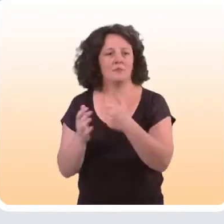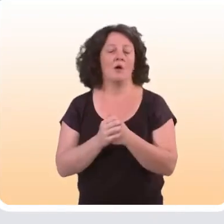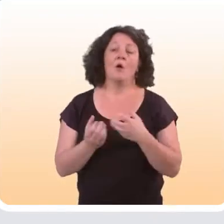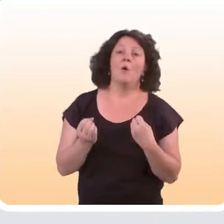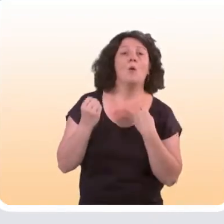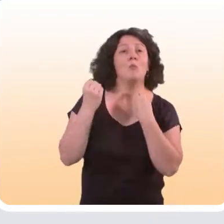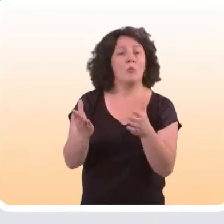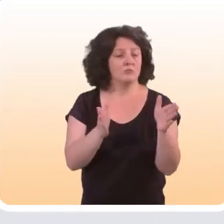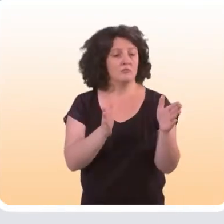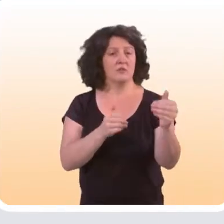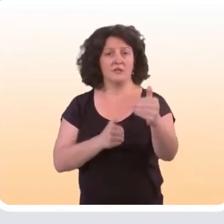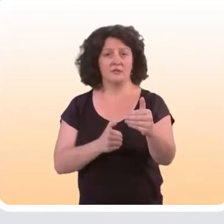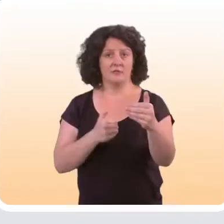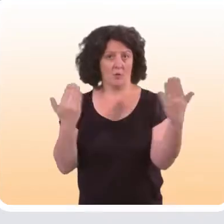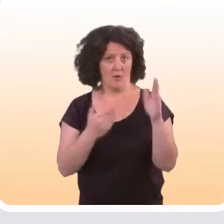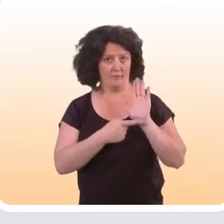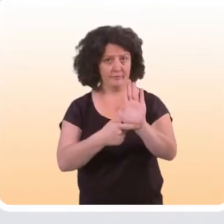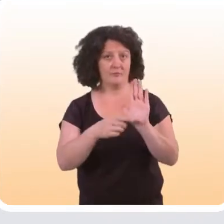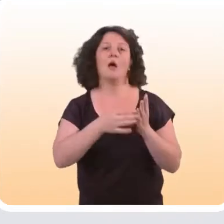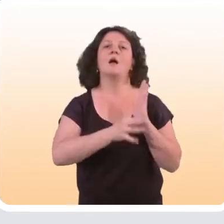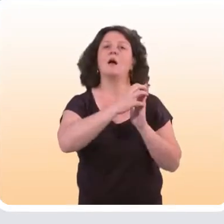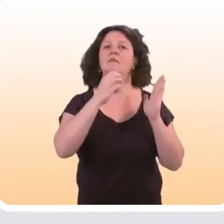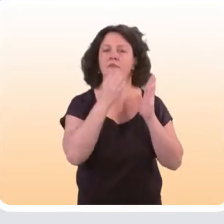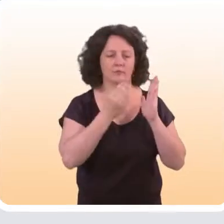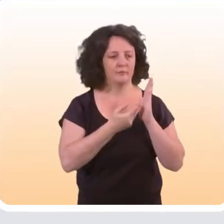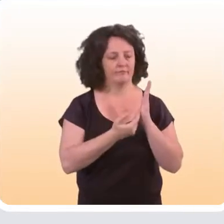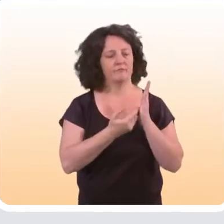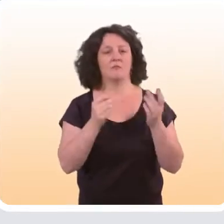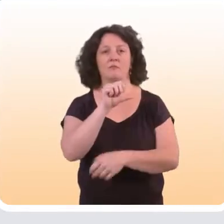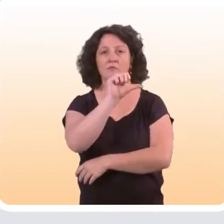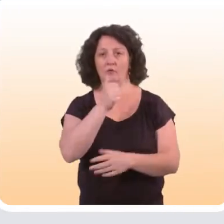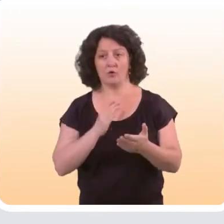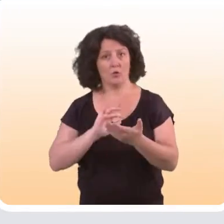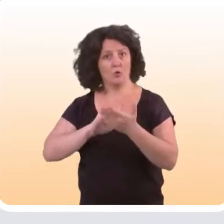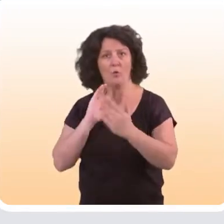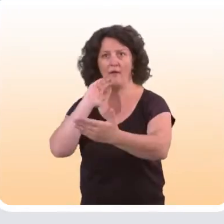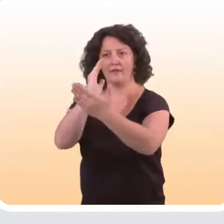Dans notre article, nous avons proposé la classification suivante. D’une part, de considérer toutes les interventions